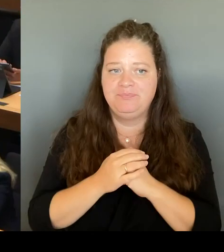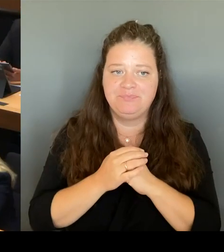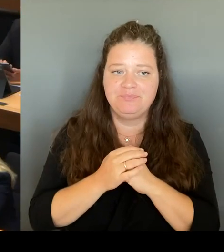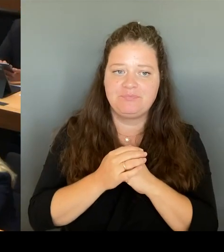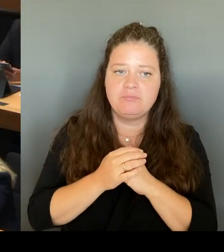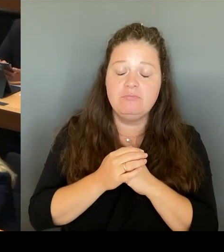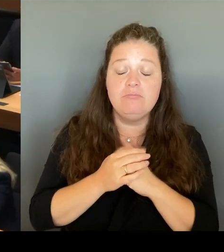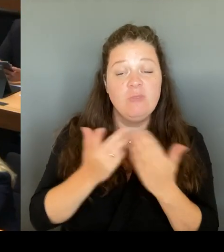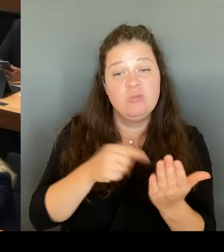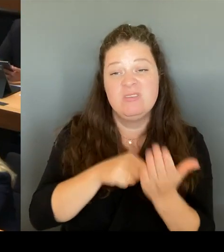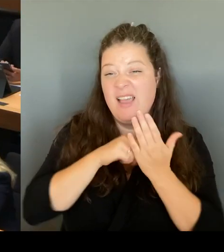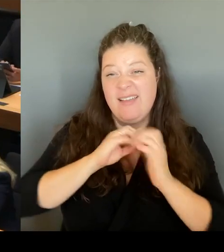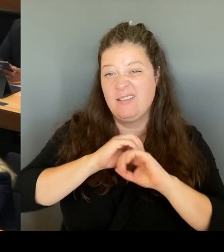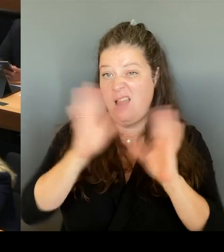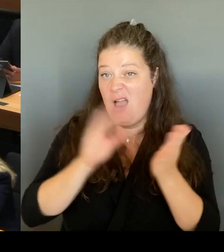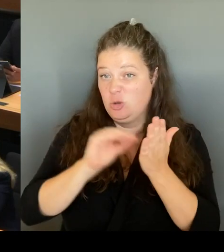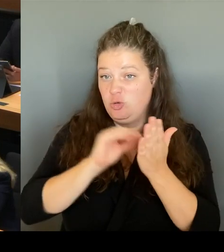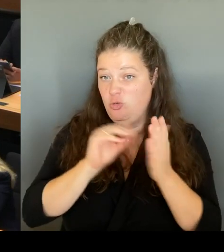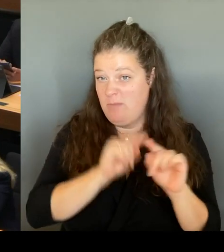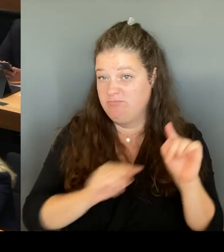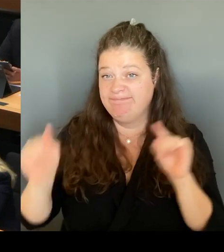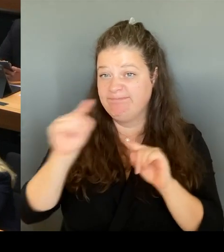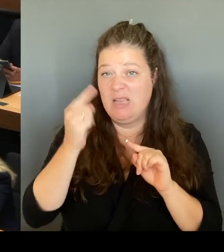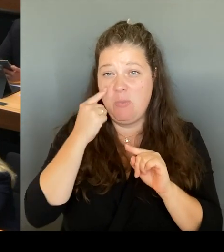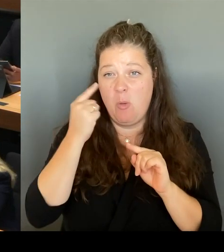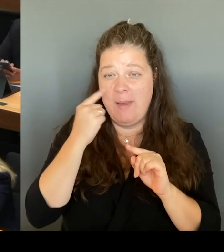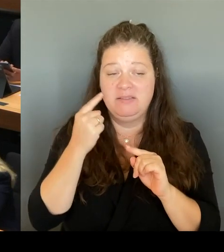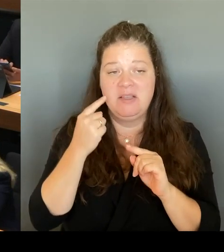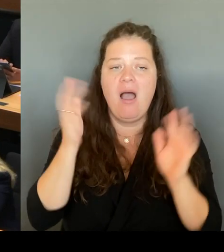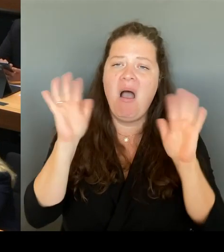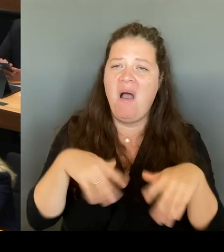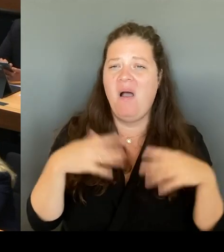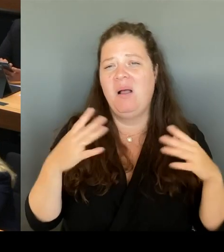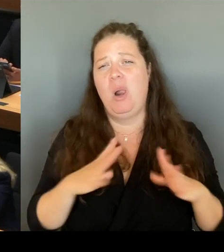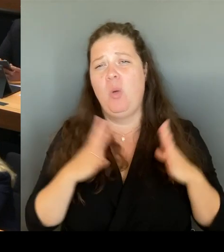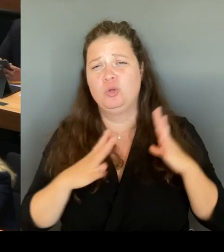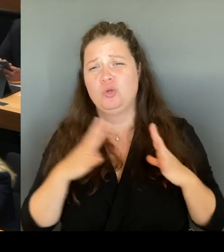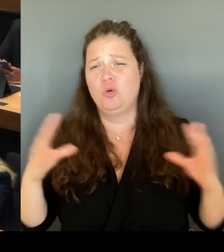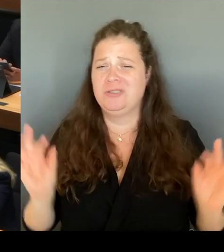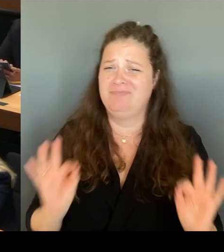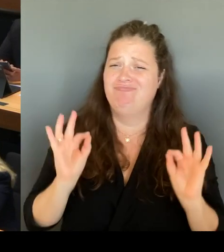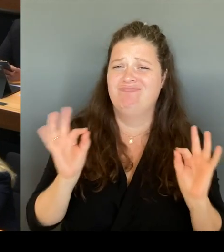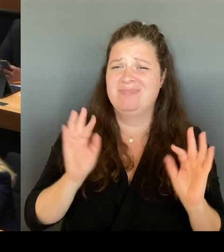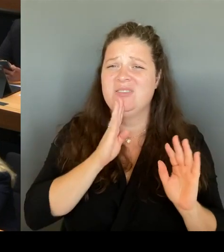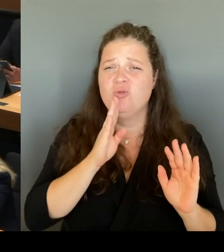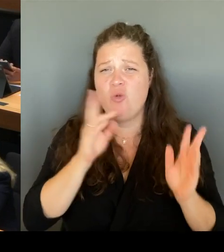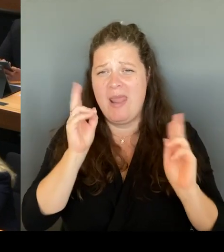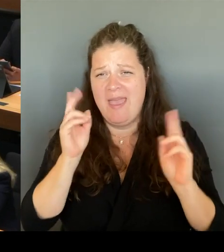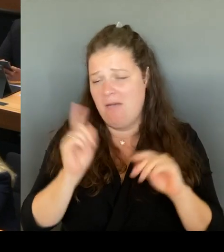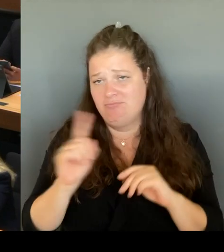Meine erste Mitteilung, die ich nach Amtsübernahme machen musste, war, dass dem Land Berlin knapp 1.500 Lehrkräfte fehlen.